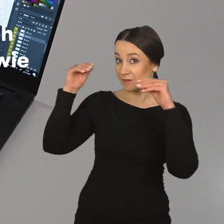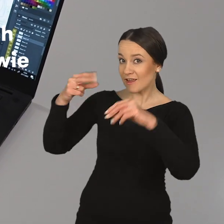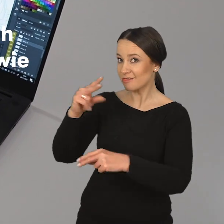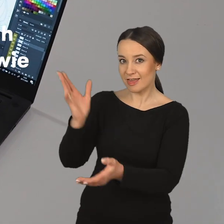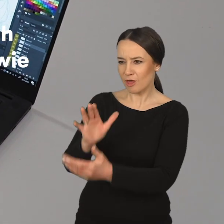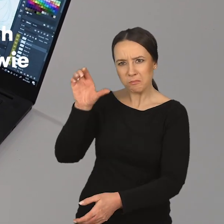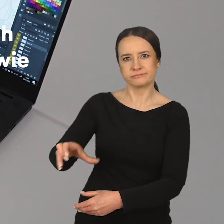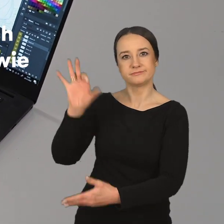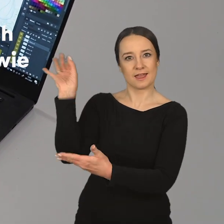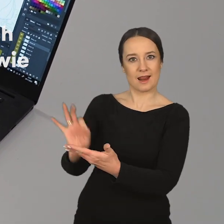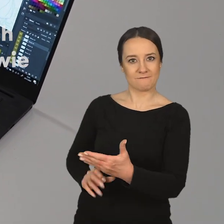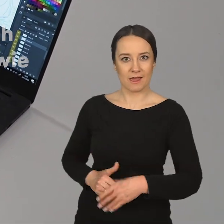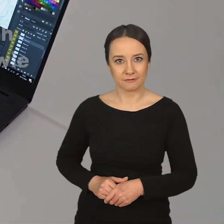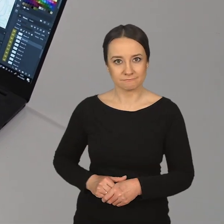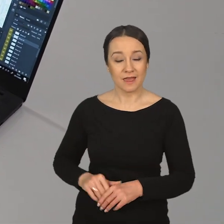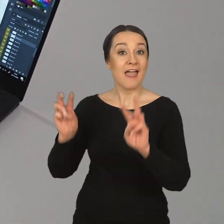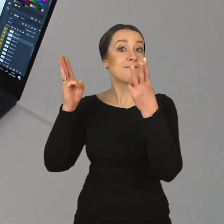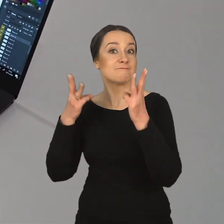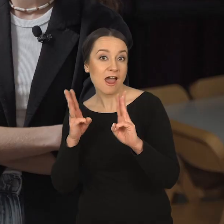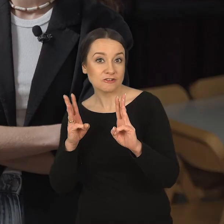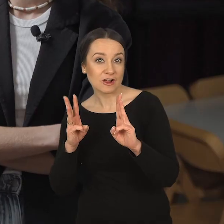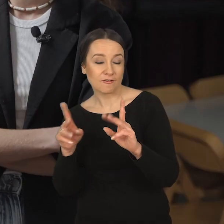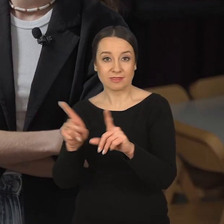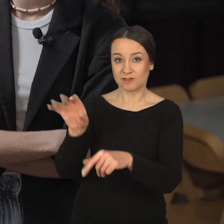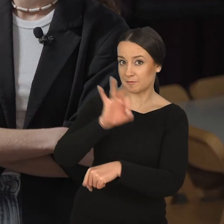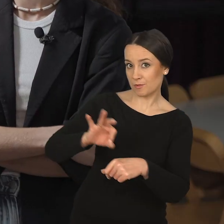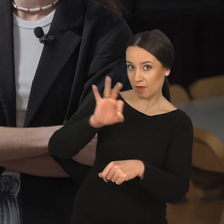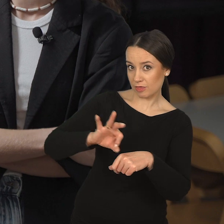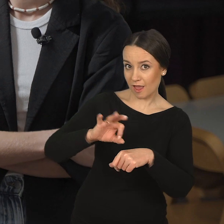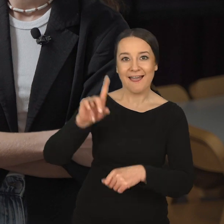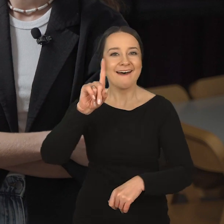Natalia Wiernik: Kształcimy nie tylko w obszarze grafiki warsztatowej oraz projektowej,